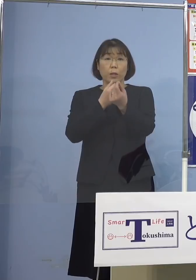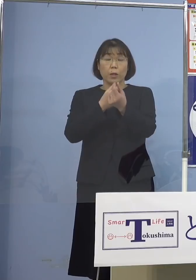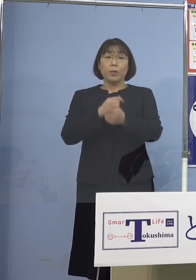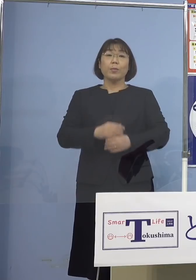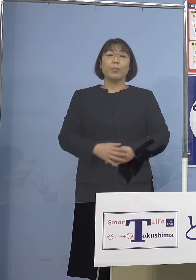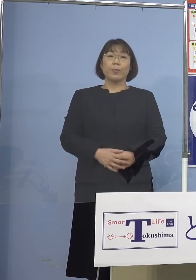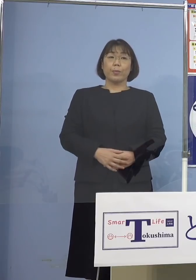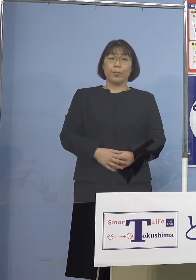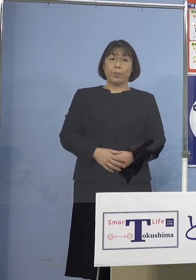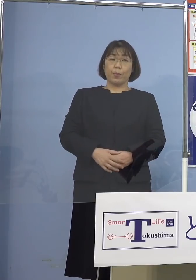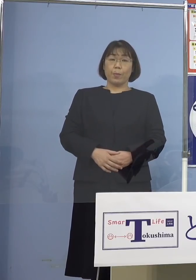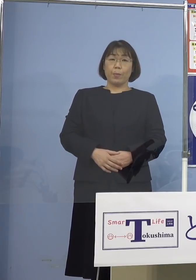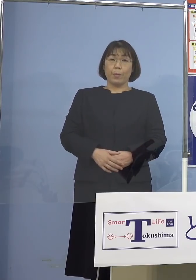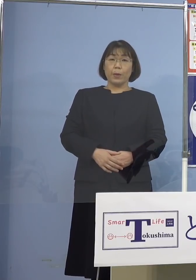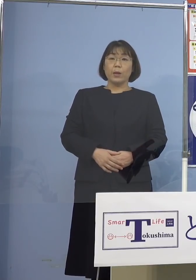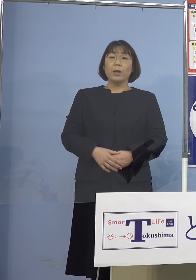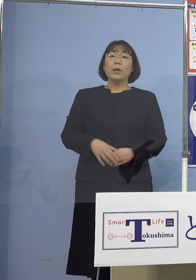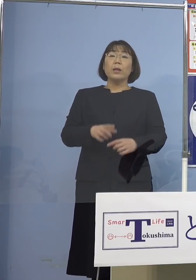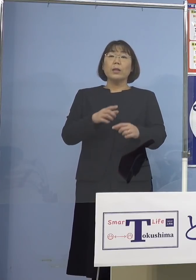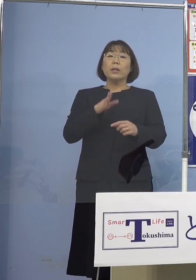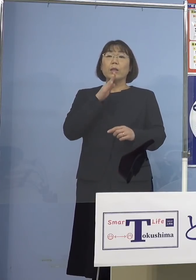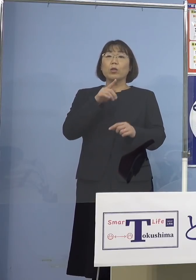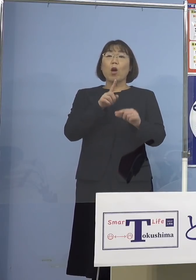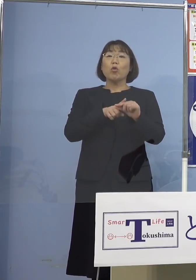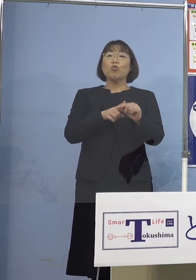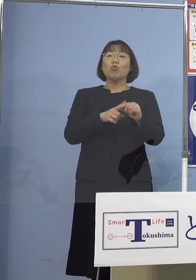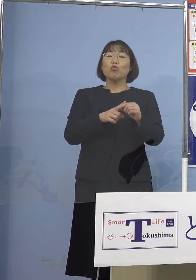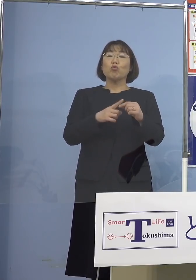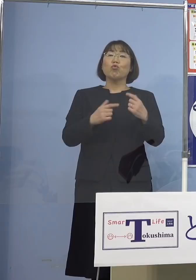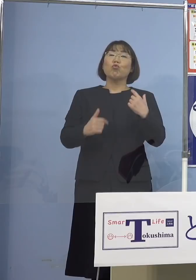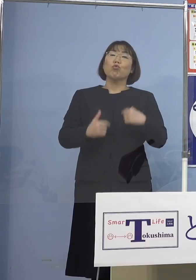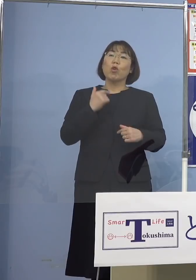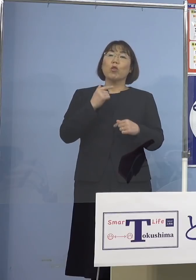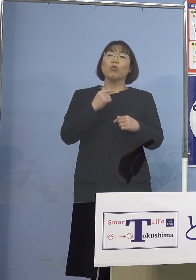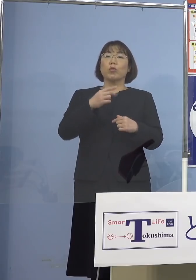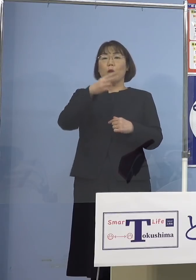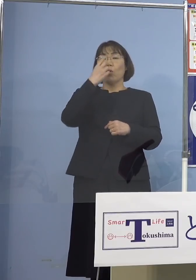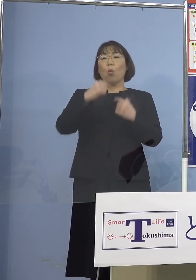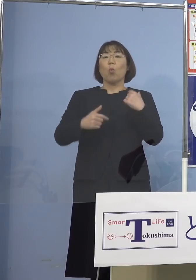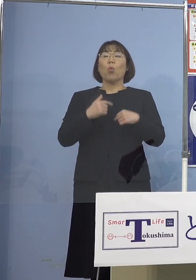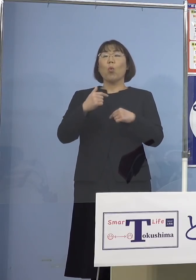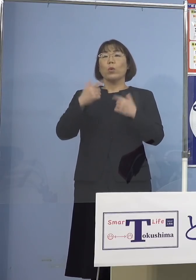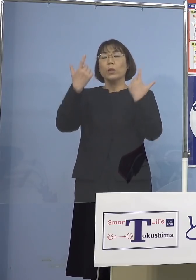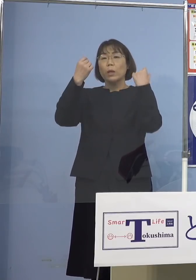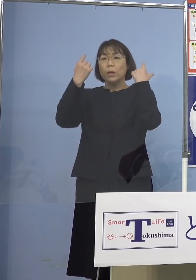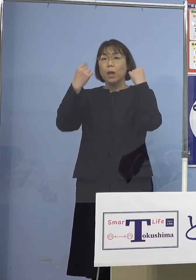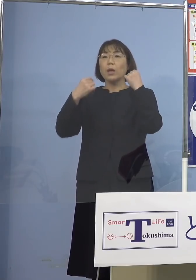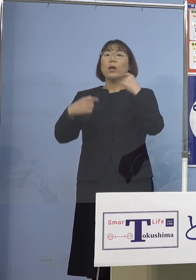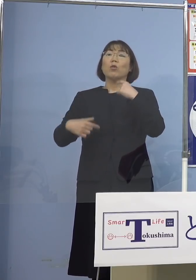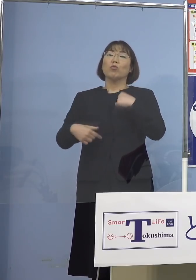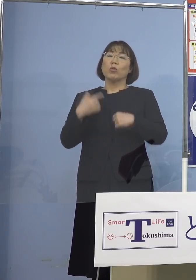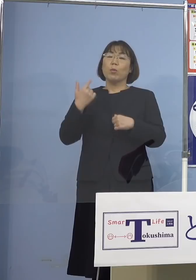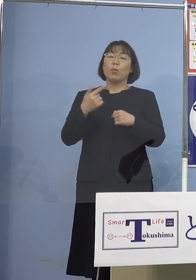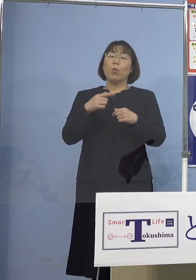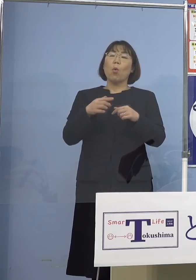さらに実は中学生、高校生 大学生など加えても11名おりますので